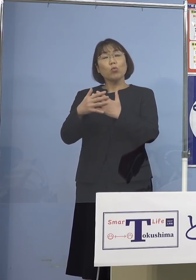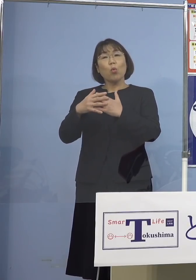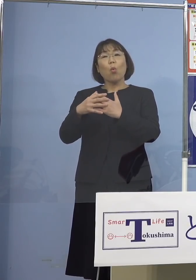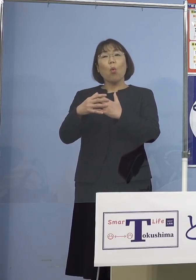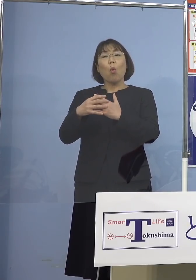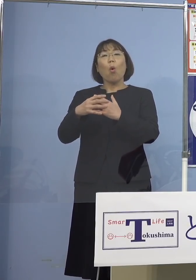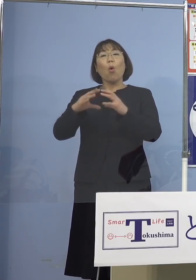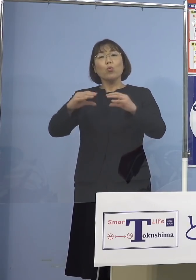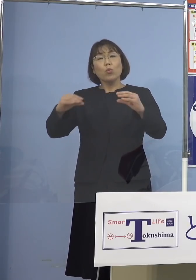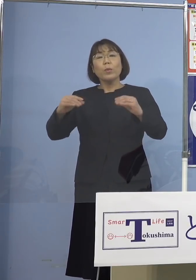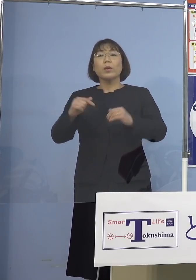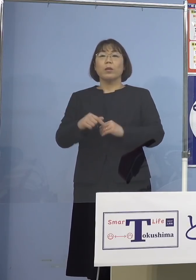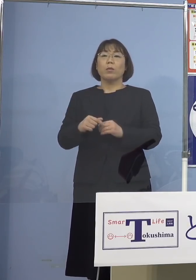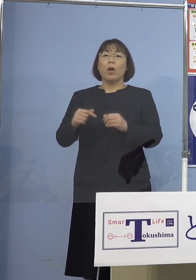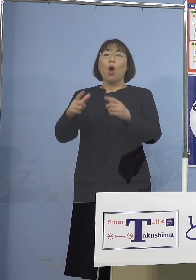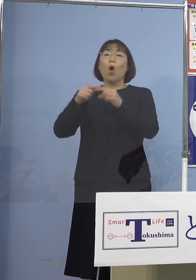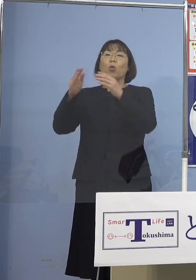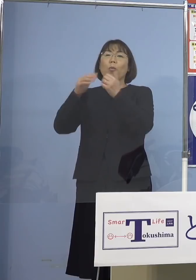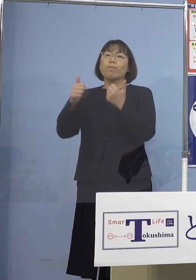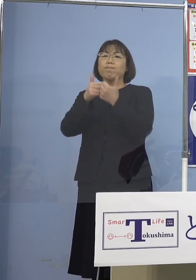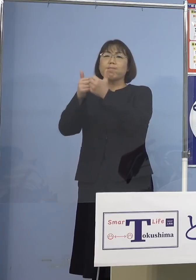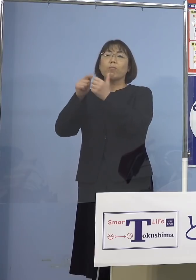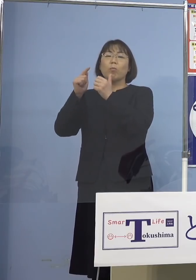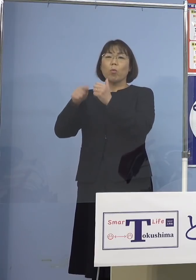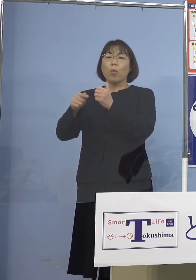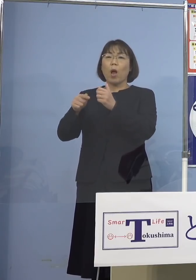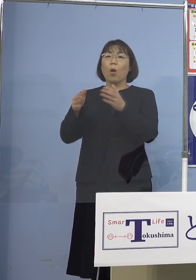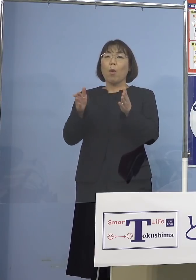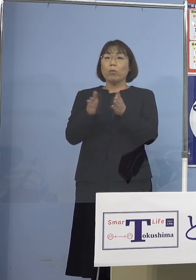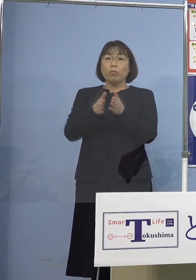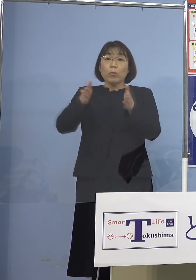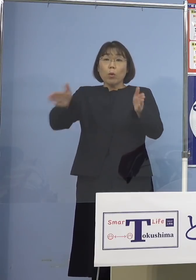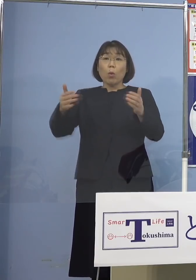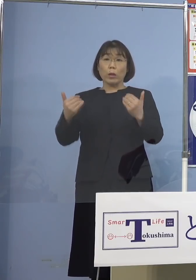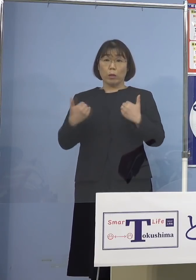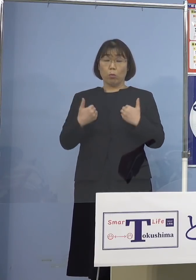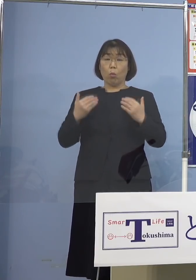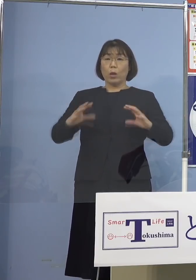その枠をもっと広げるべきだと 実は今、日本は世界中から